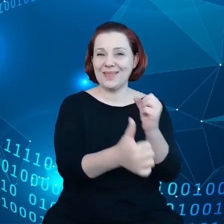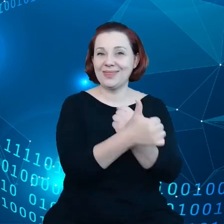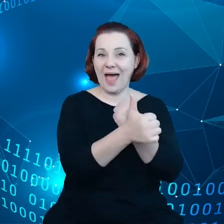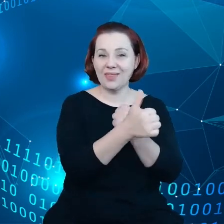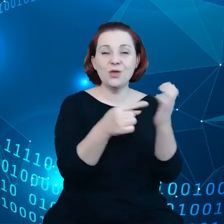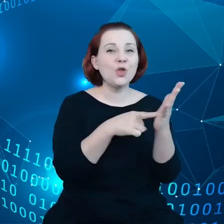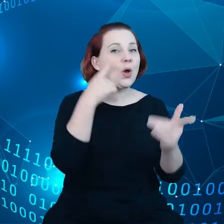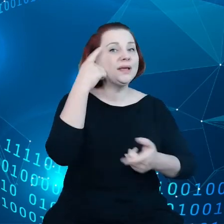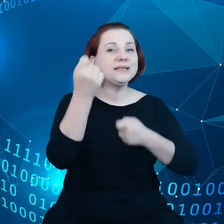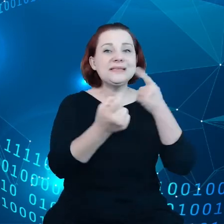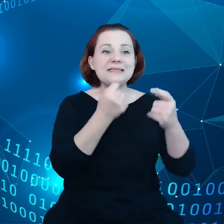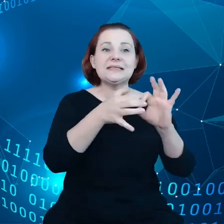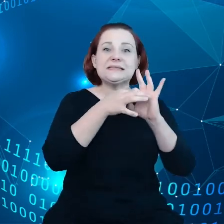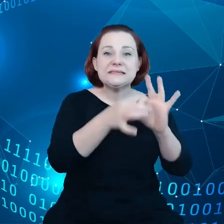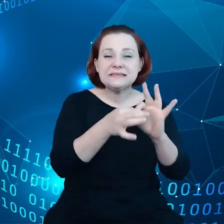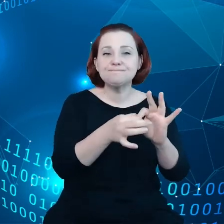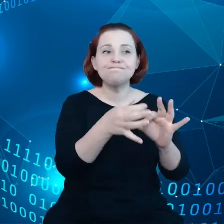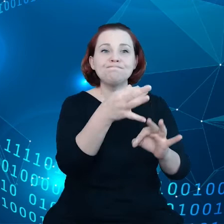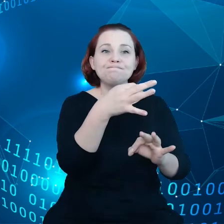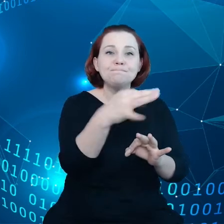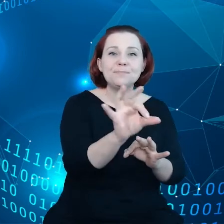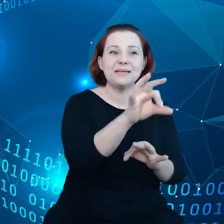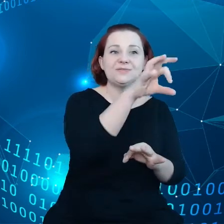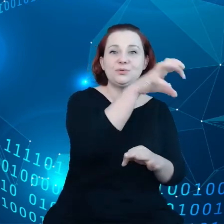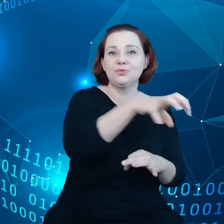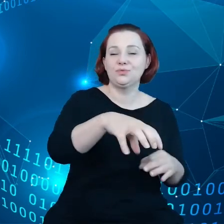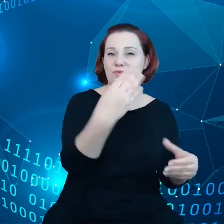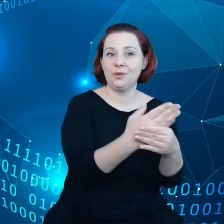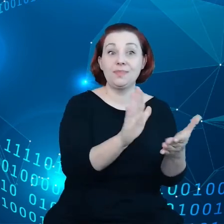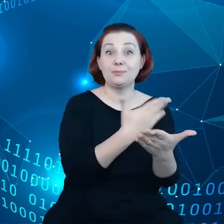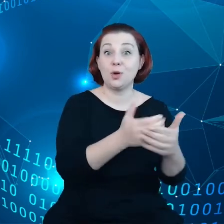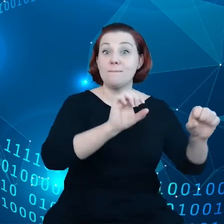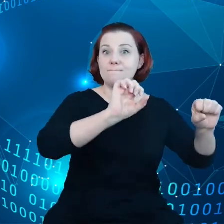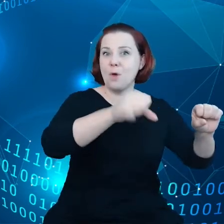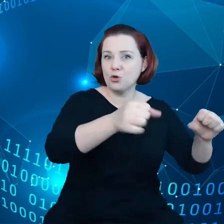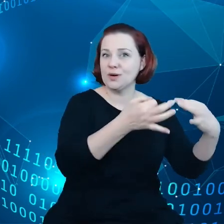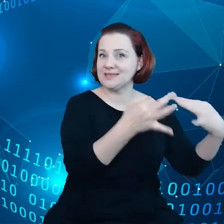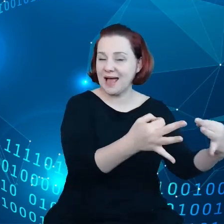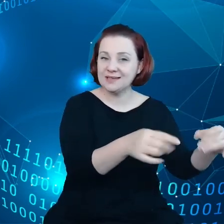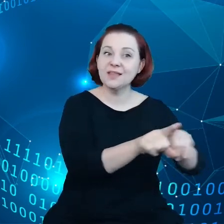specyficznych sektorów, na przykład motoryzacji i danych dotyczących samochodów.